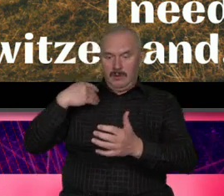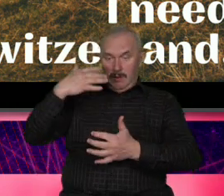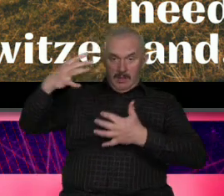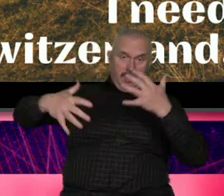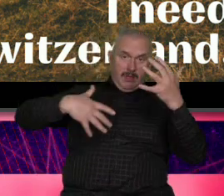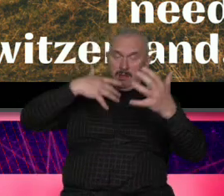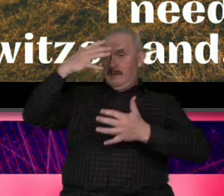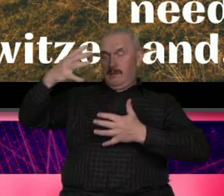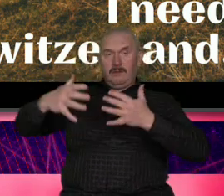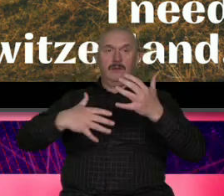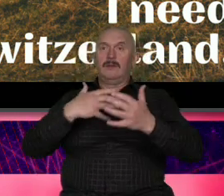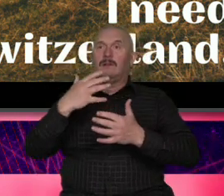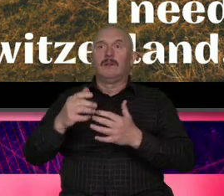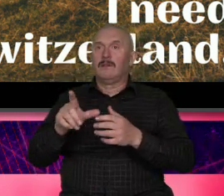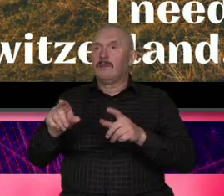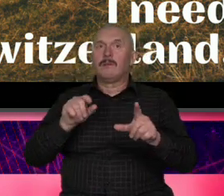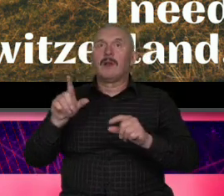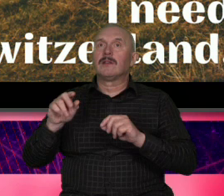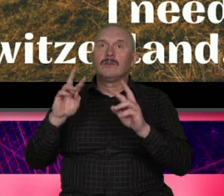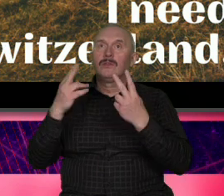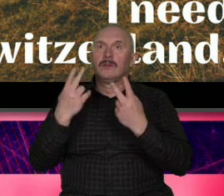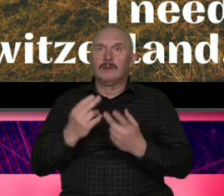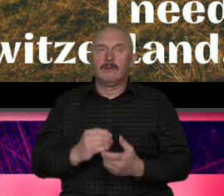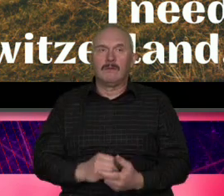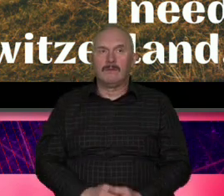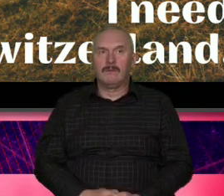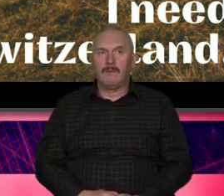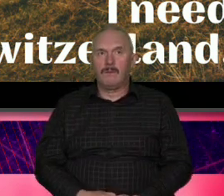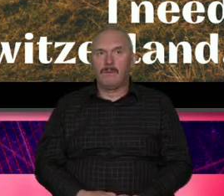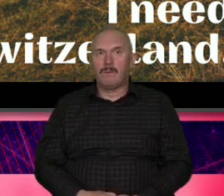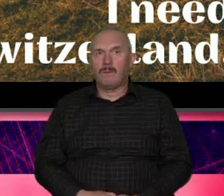jest rozpoznawalny globalnie który będzie robi